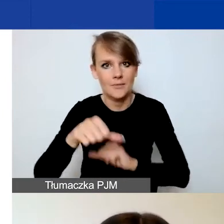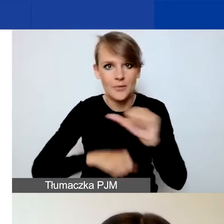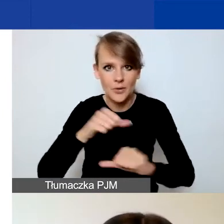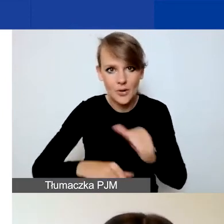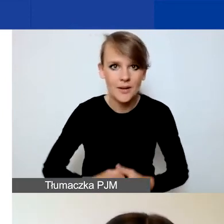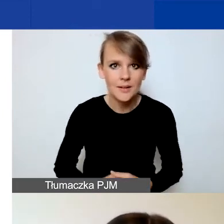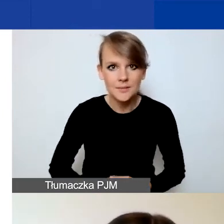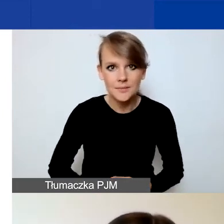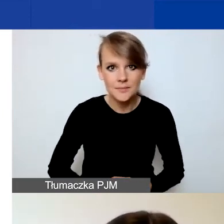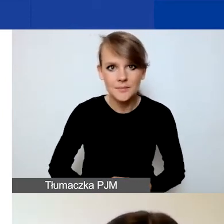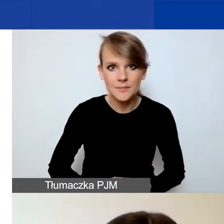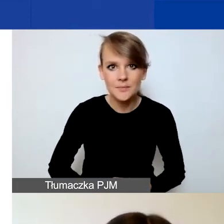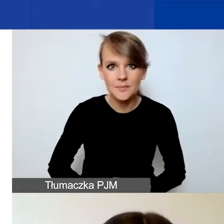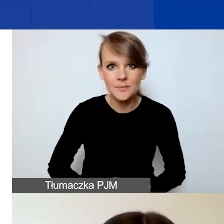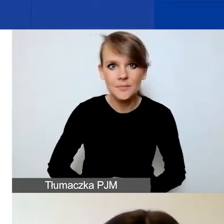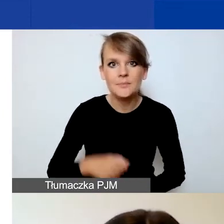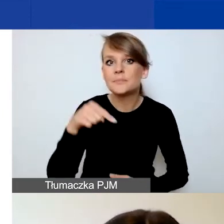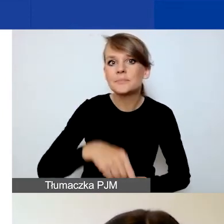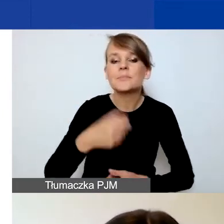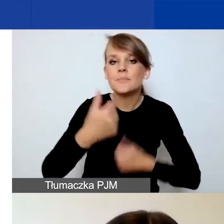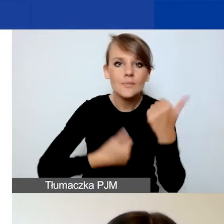Ponieważ w tym konkursie nie ma wymogu doświadczenia,